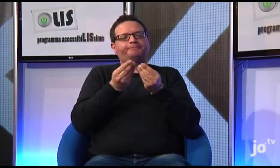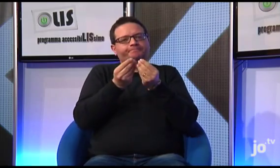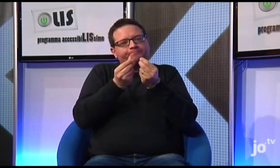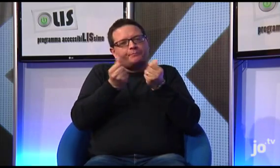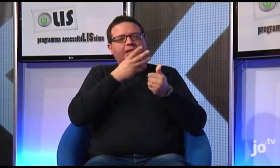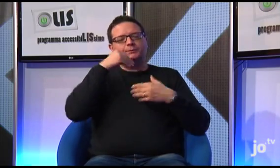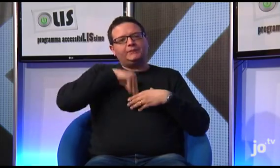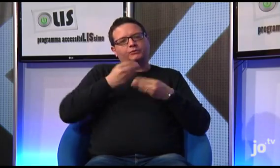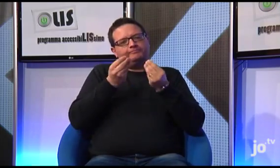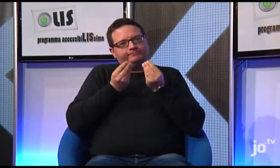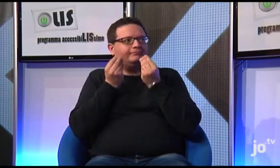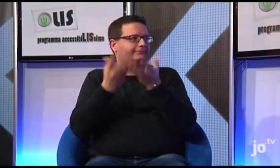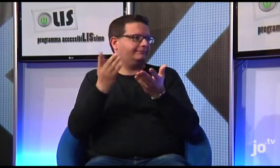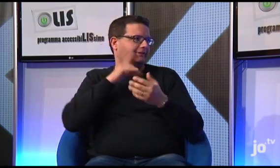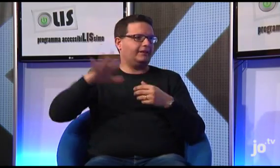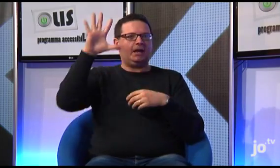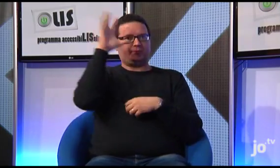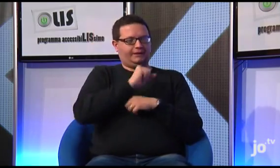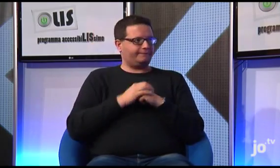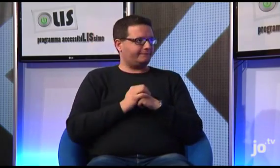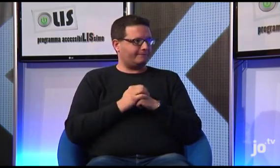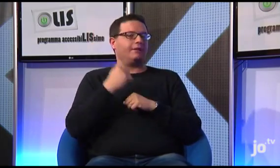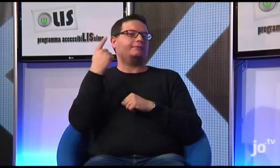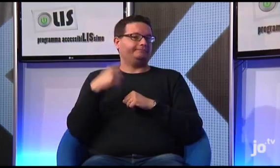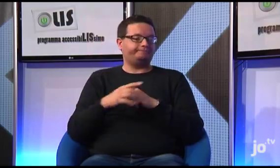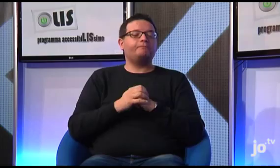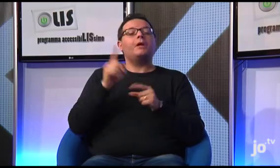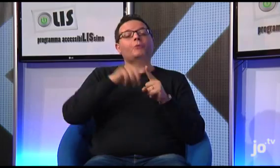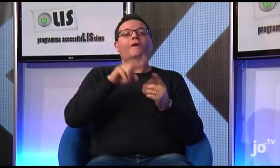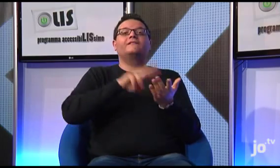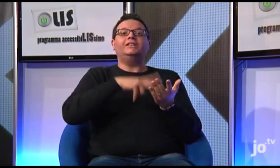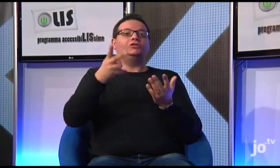per far comprendere il senso spirituale ai sordi cattolici.